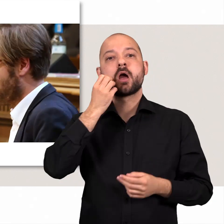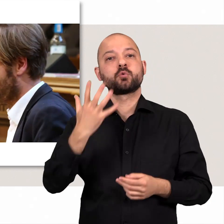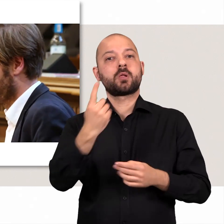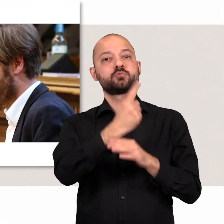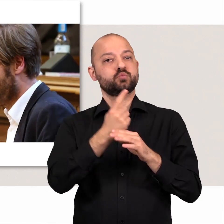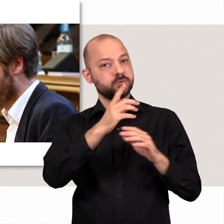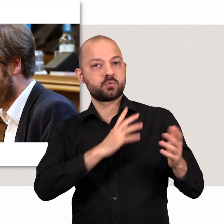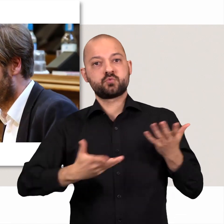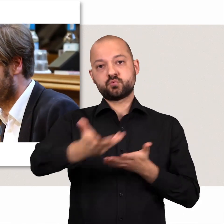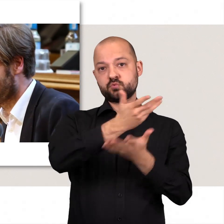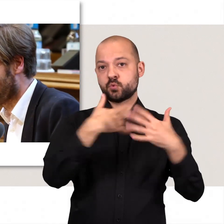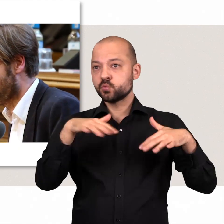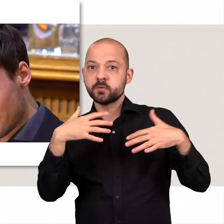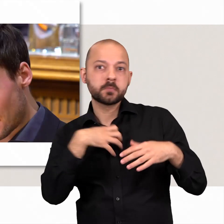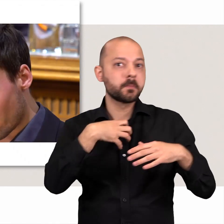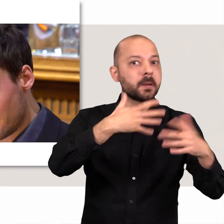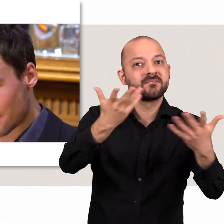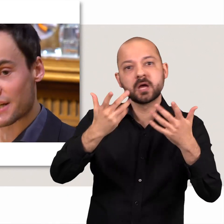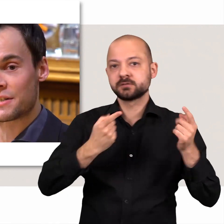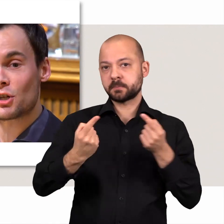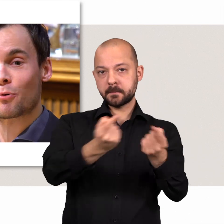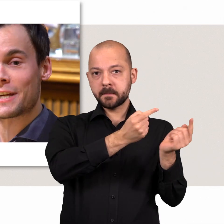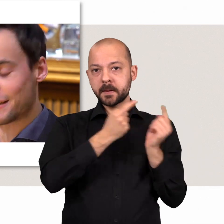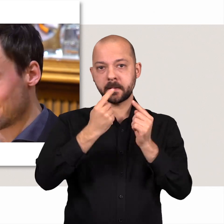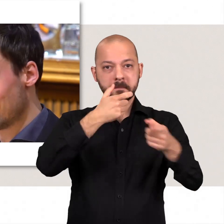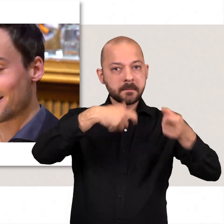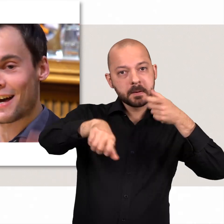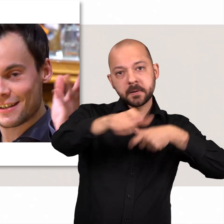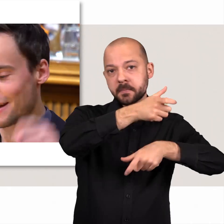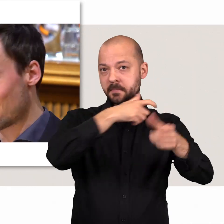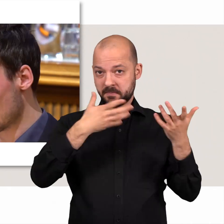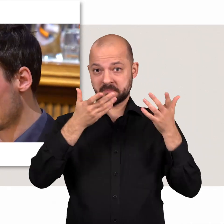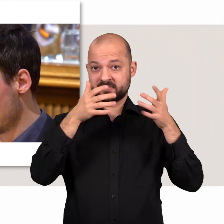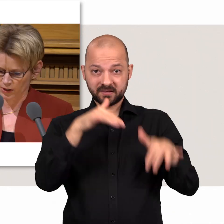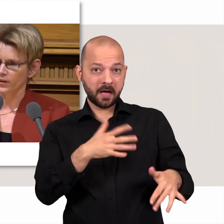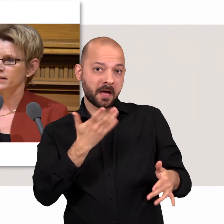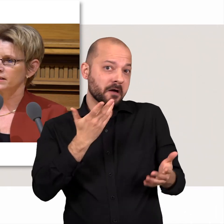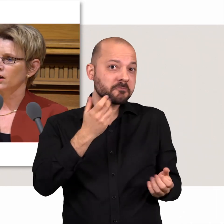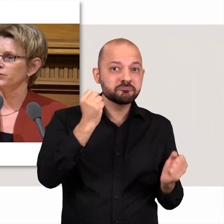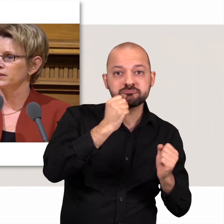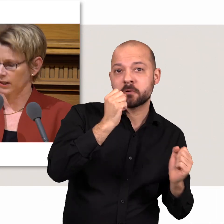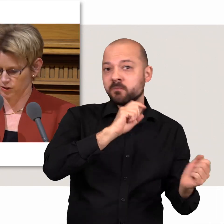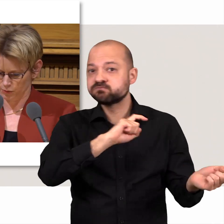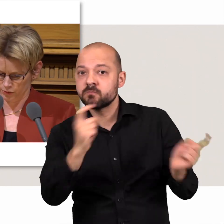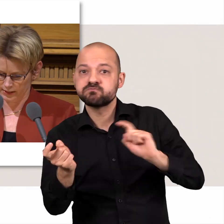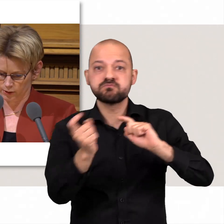In der aktuellen Stunde wird kontrovers über die brennenden Probleme diskutiert. Der verbale Schlagabtausch drückt letztlich eines aus: